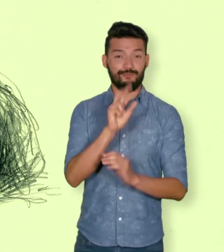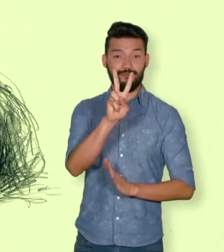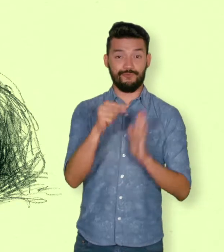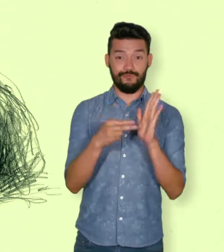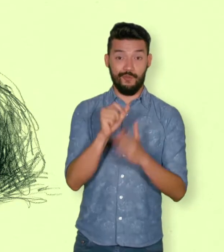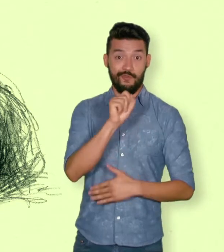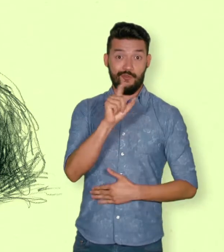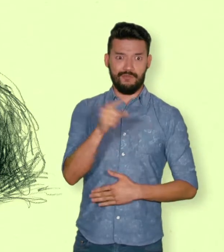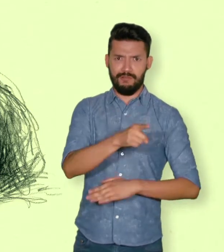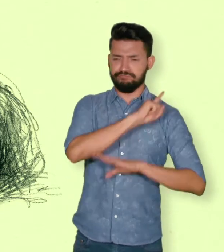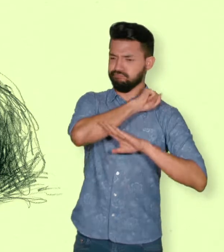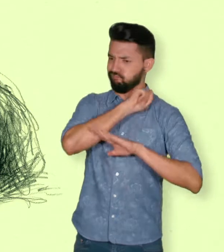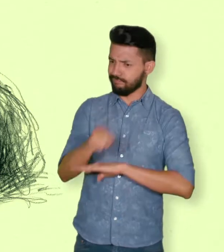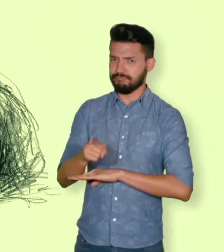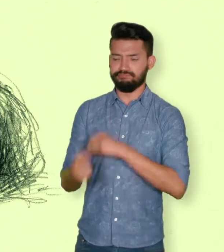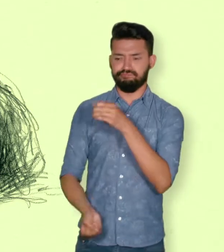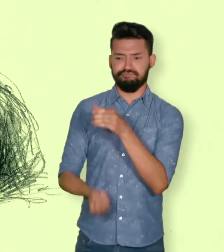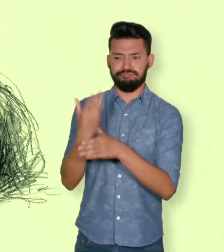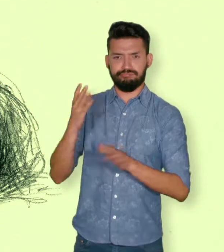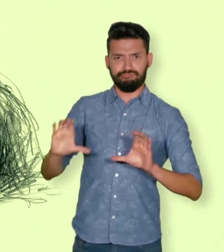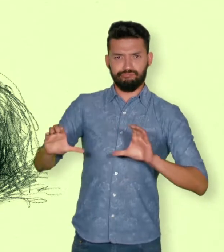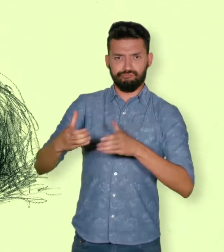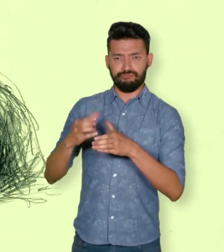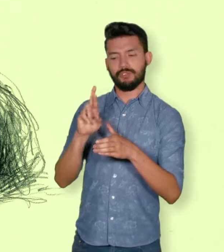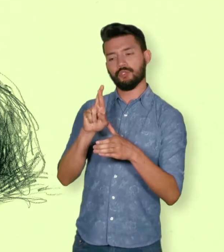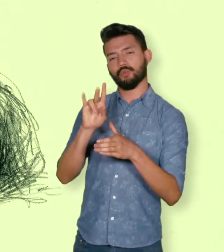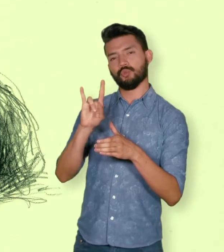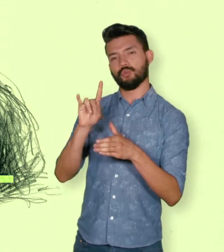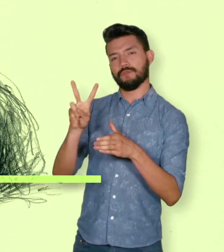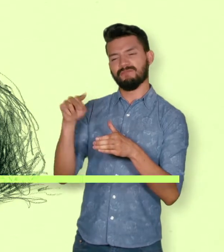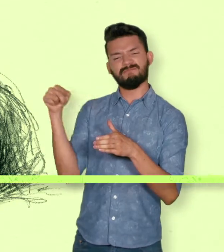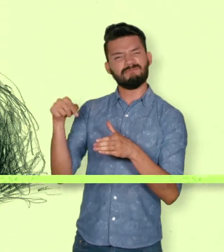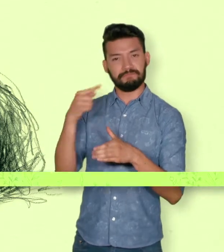Esta Ley creó el “Registro Único de Víctimas” RUV.